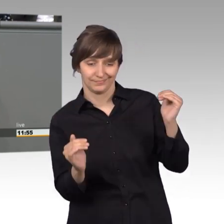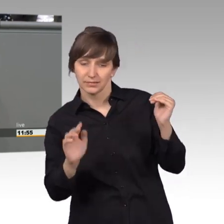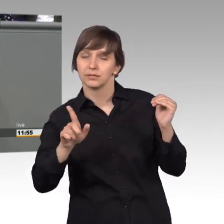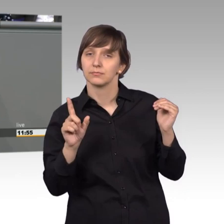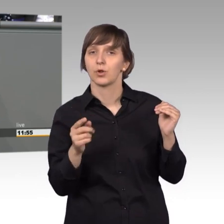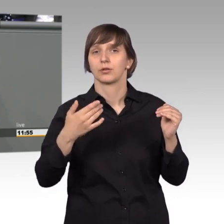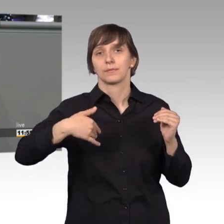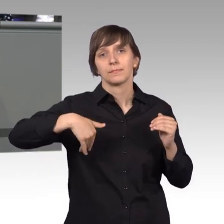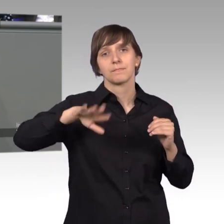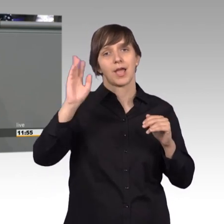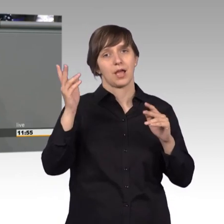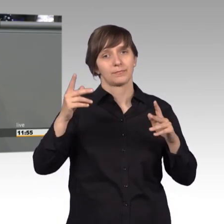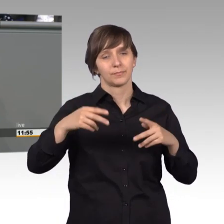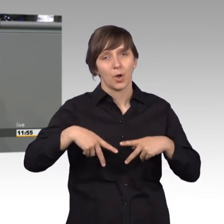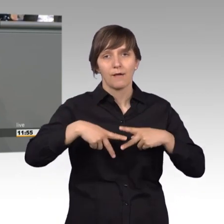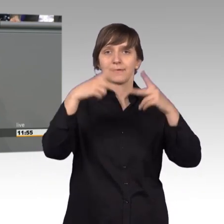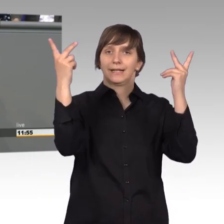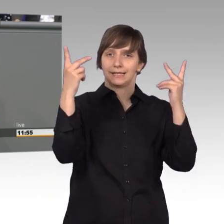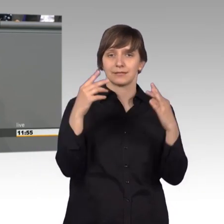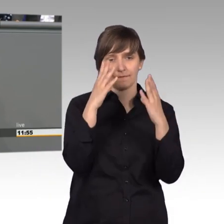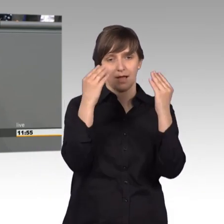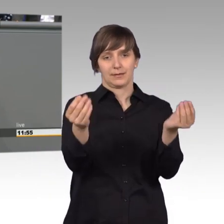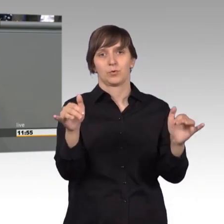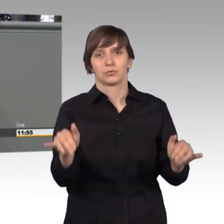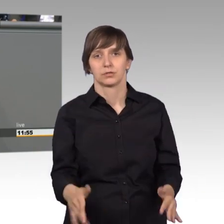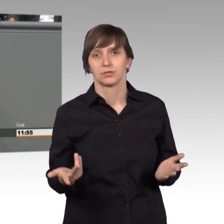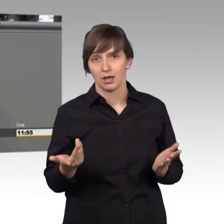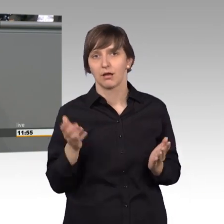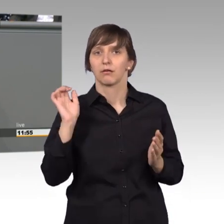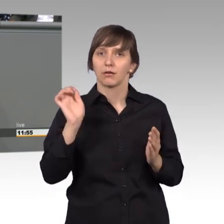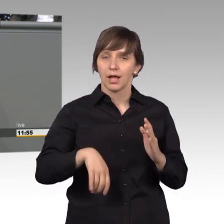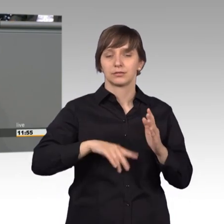wahrnehmbar über die Anliegen der Petentinnen und Petenten diskutieren.